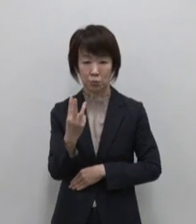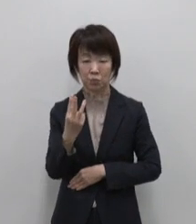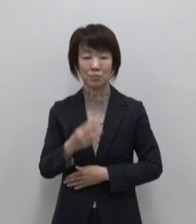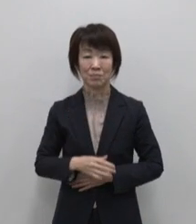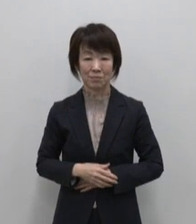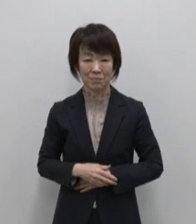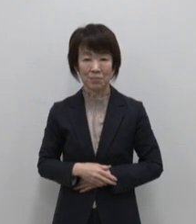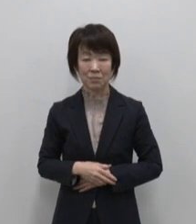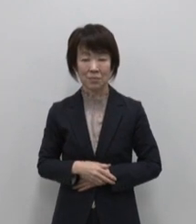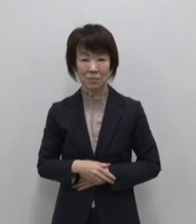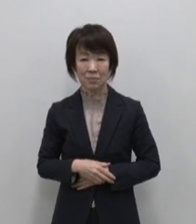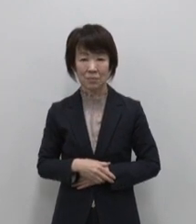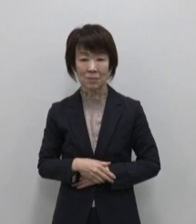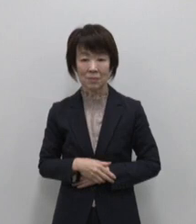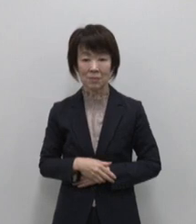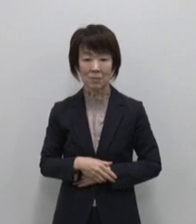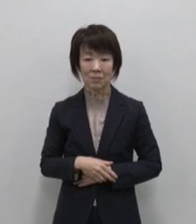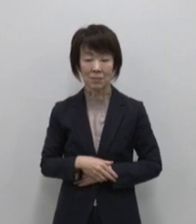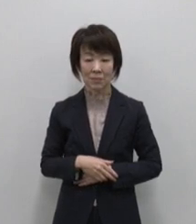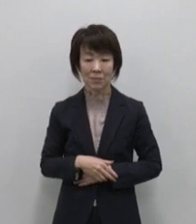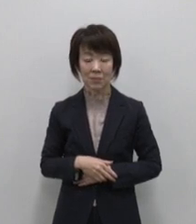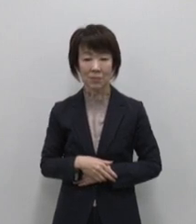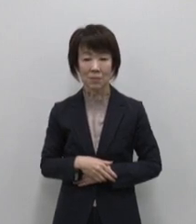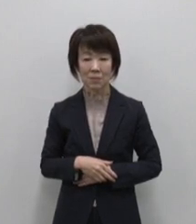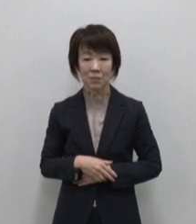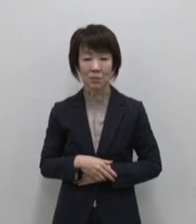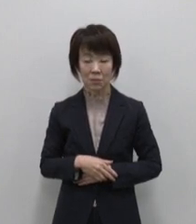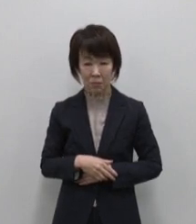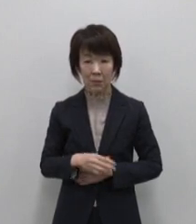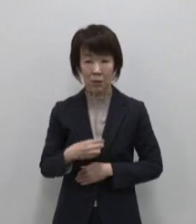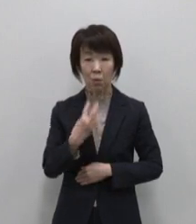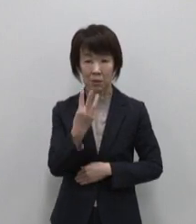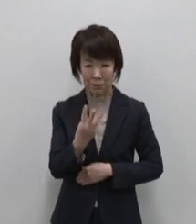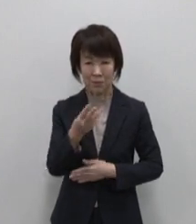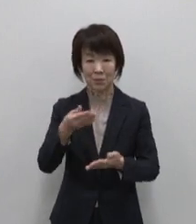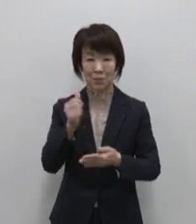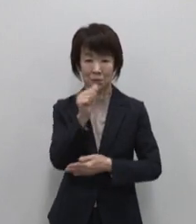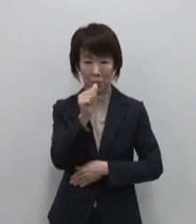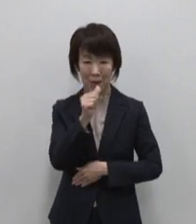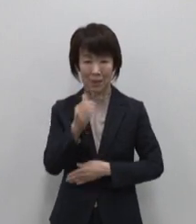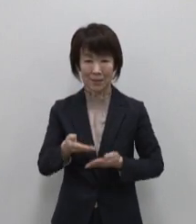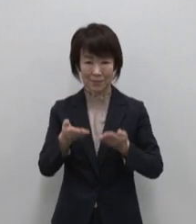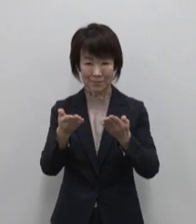最後は嗜好品など3つをご紹介します